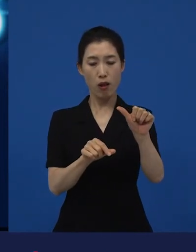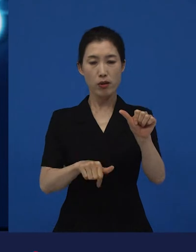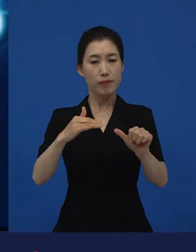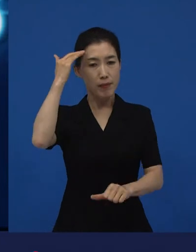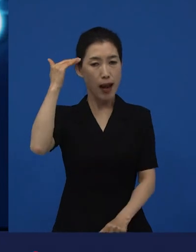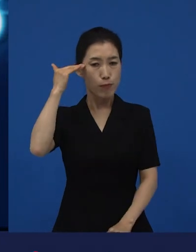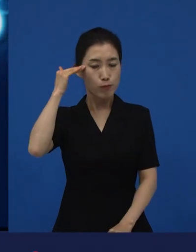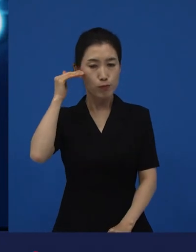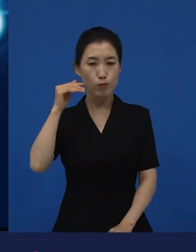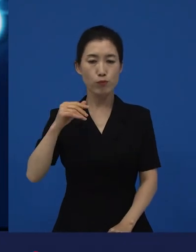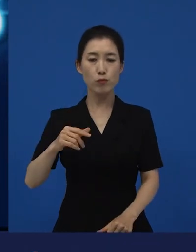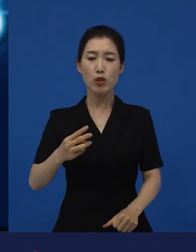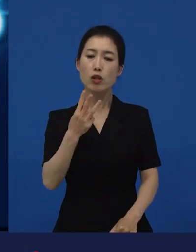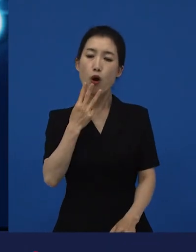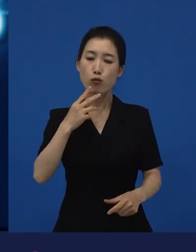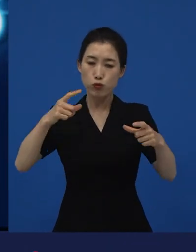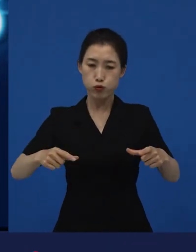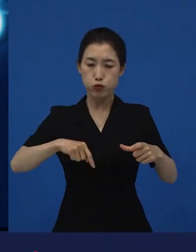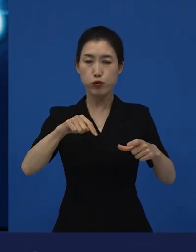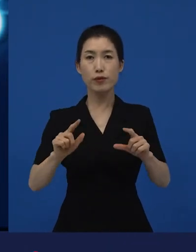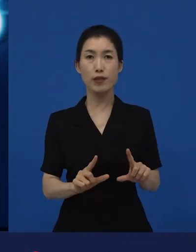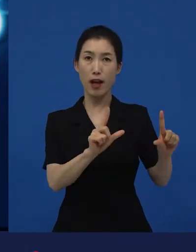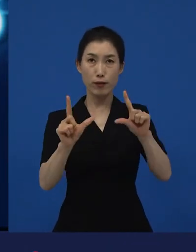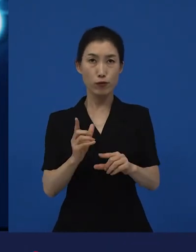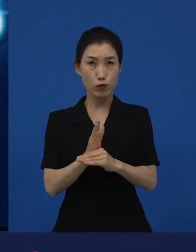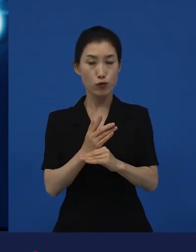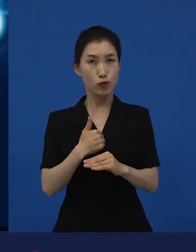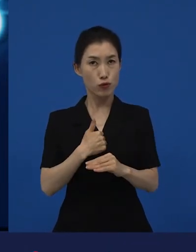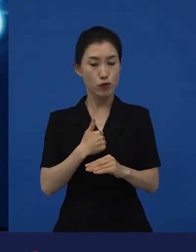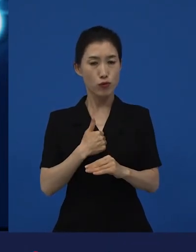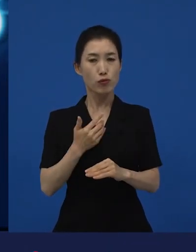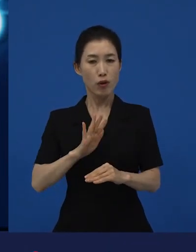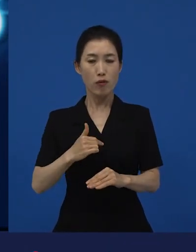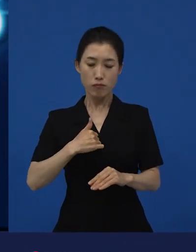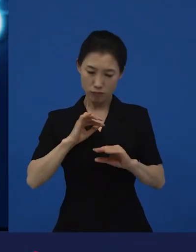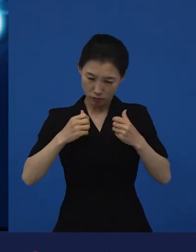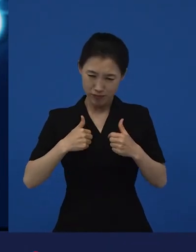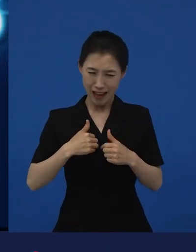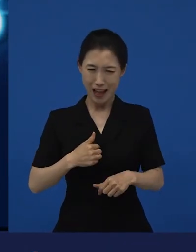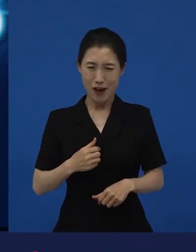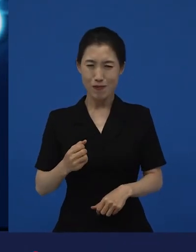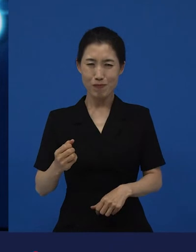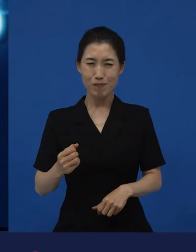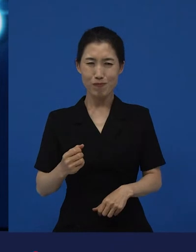대한민국 서울에서 살고 있는데. 나 나름대로는 잘 살고 있지는 않지만